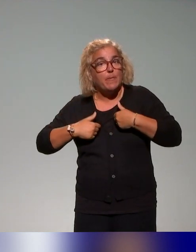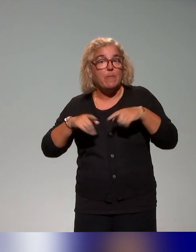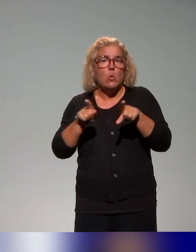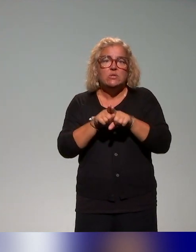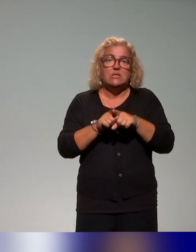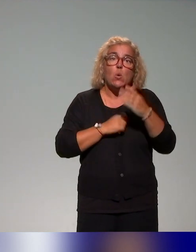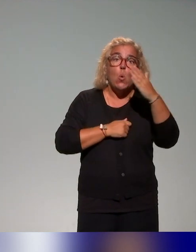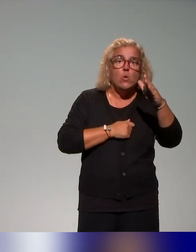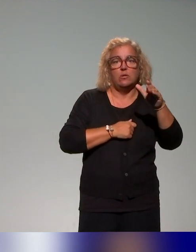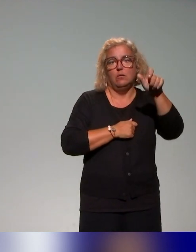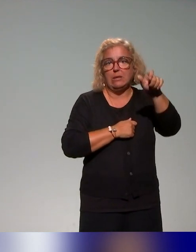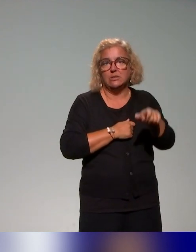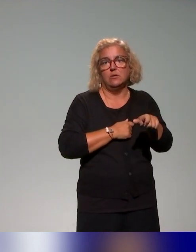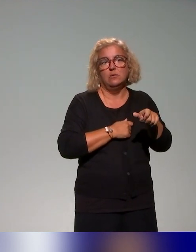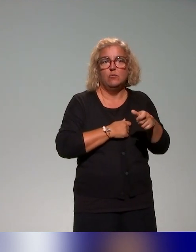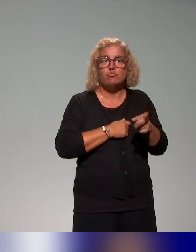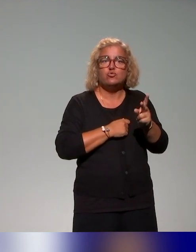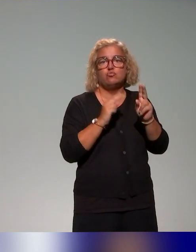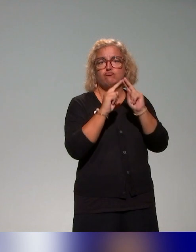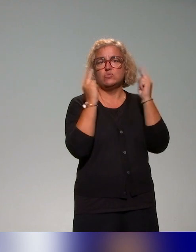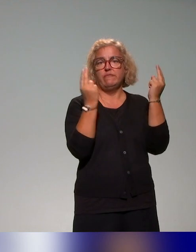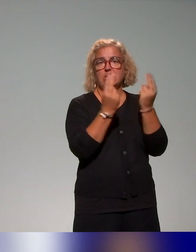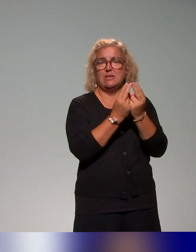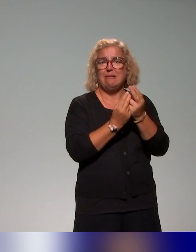et puis on a remarqué aussi qu'il y avait très peu d'accompagnements,